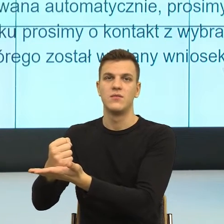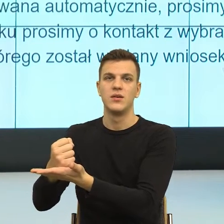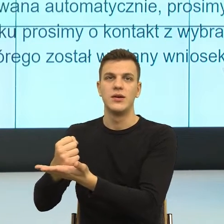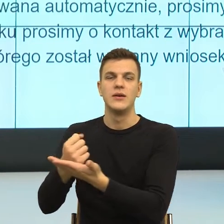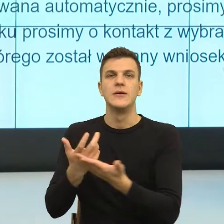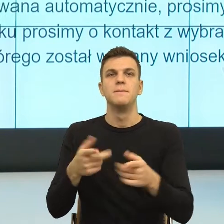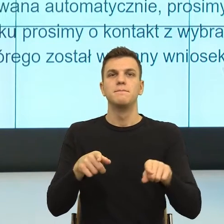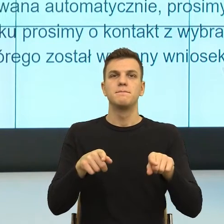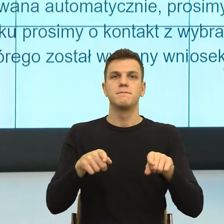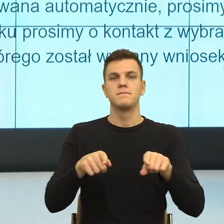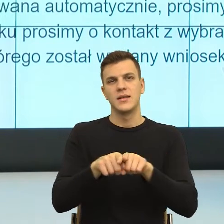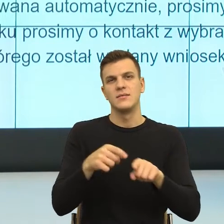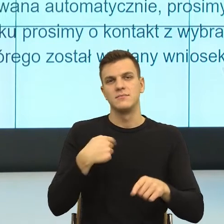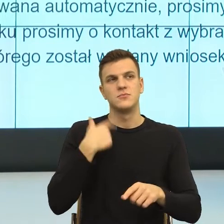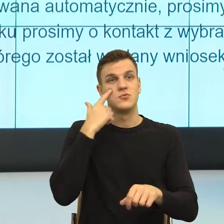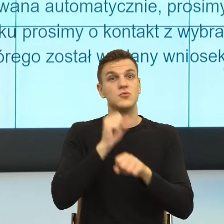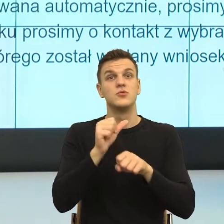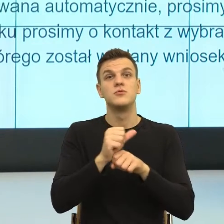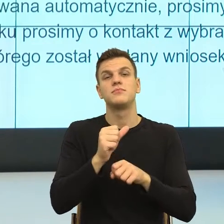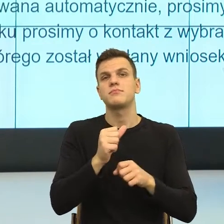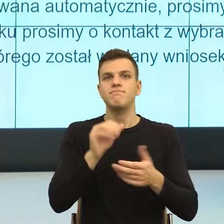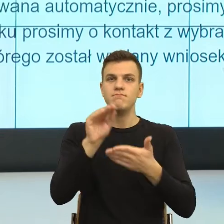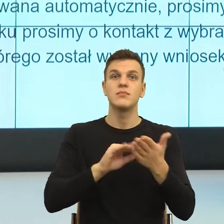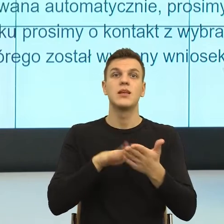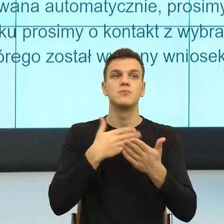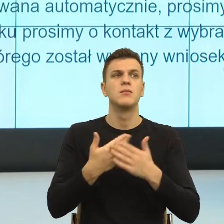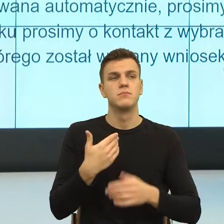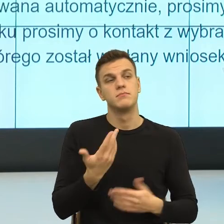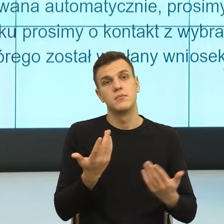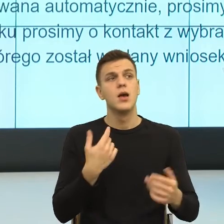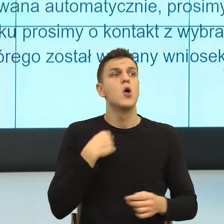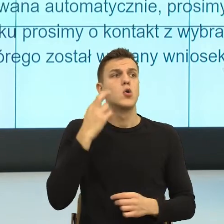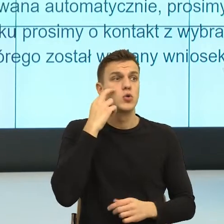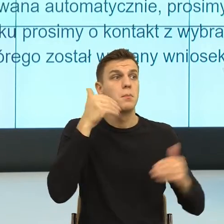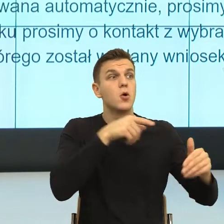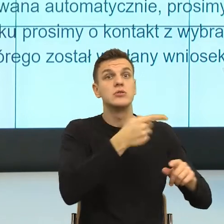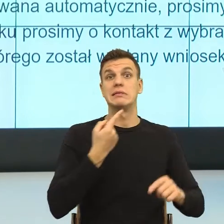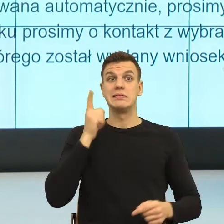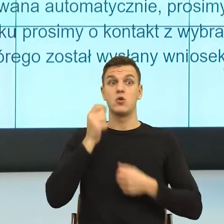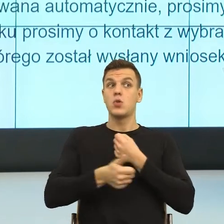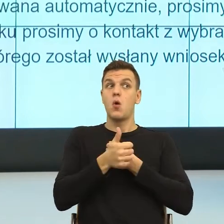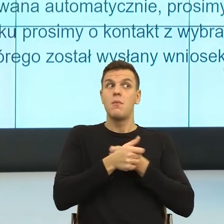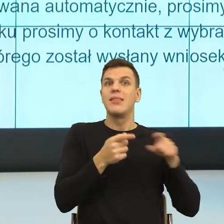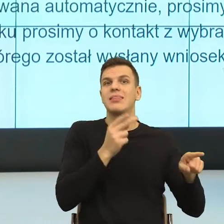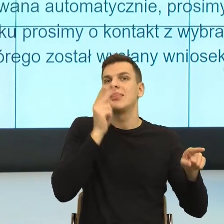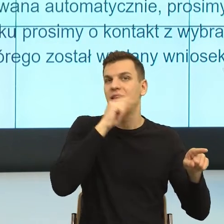Rozumiem, że mógł umknąć pani mail, bo to, to i to, ale jednak taka i taka decyzja.